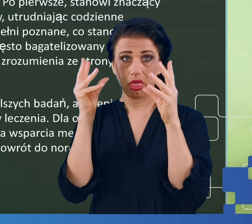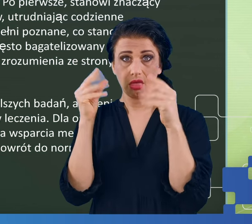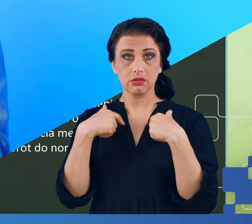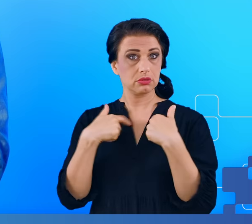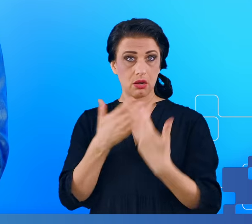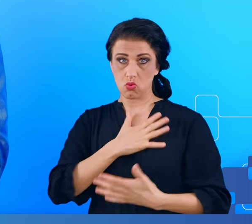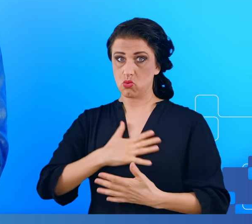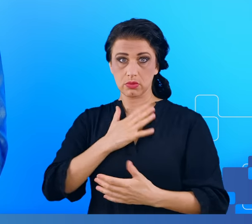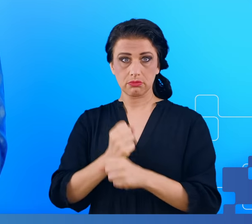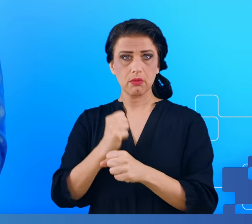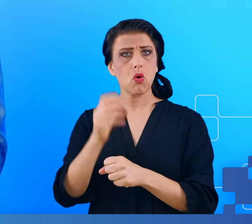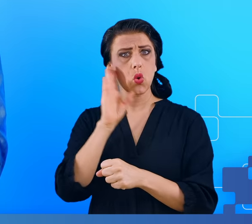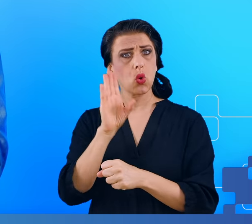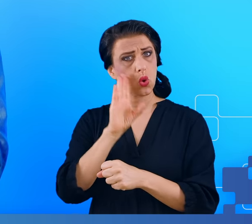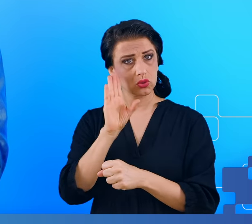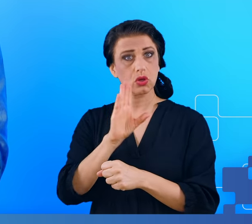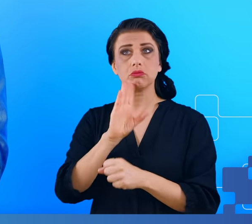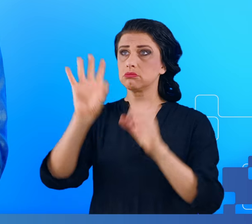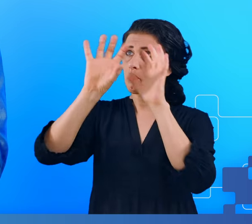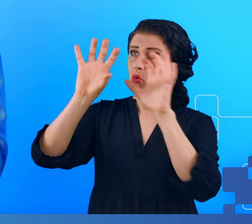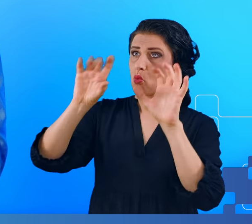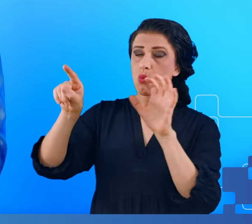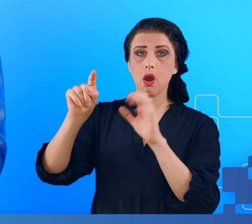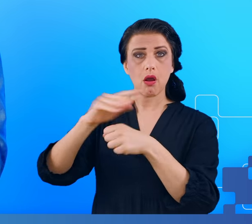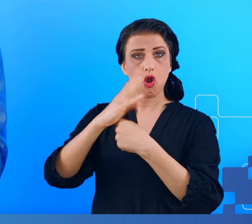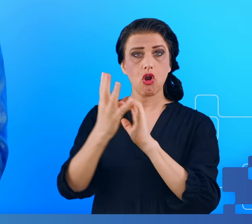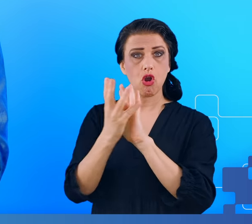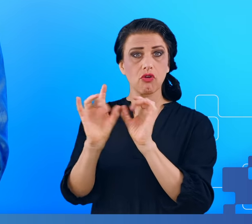To może stanowić poważne wyzwanie i problem dla gospodarki.